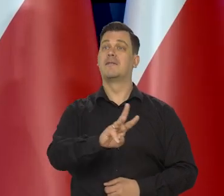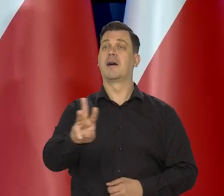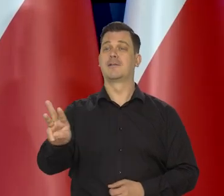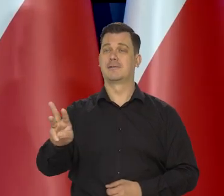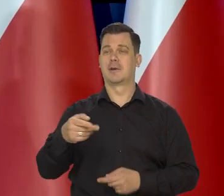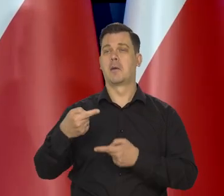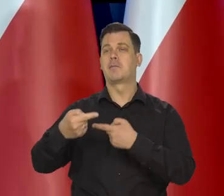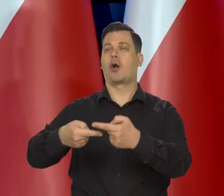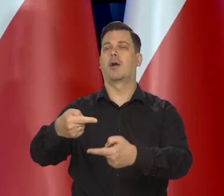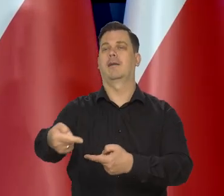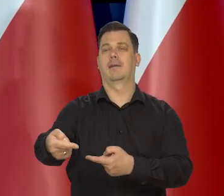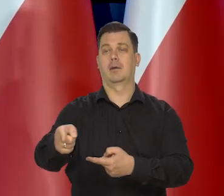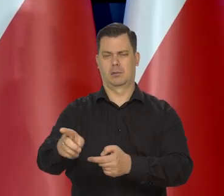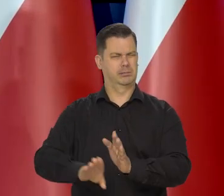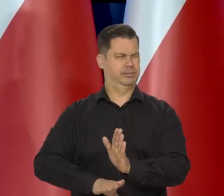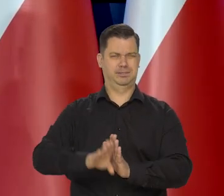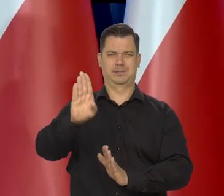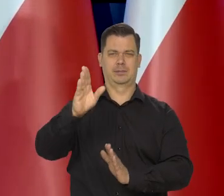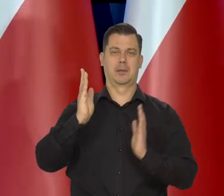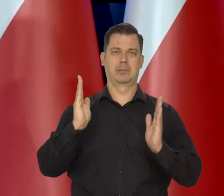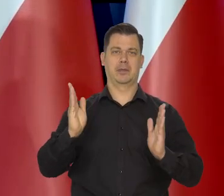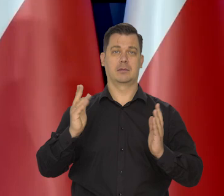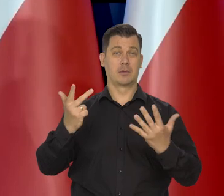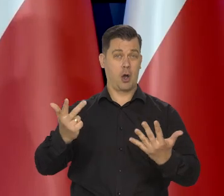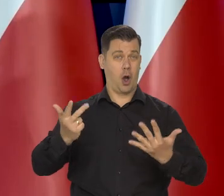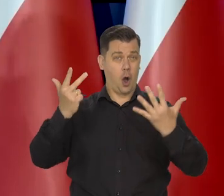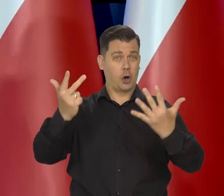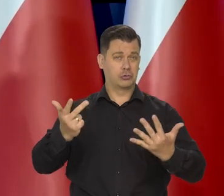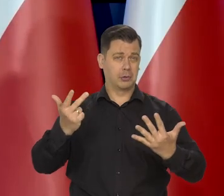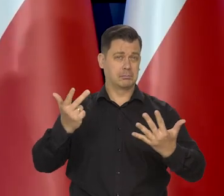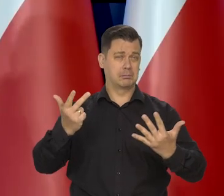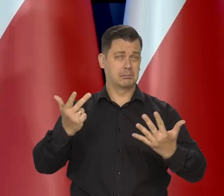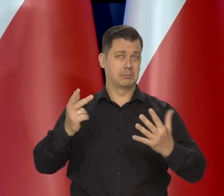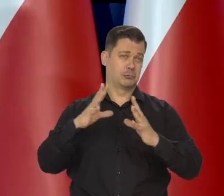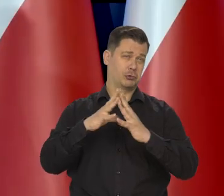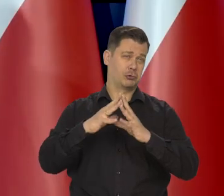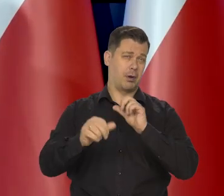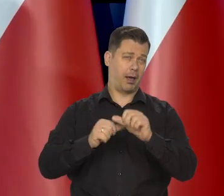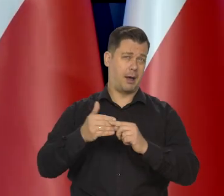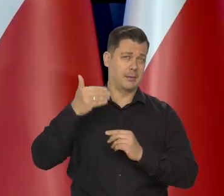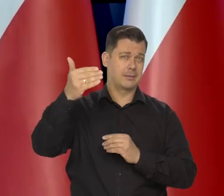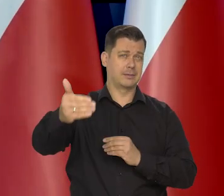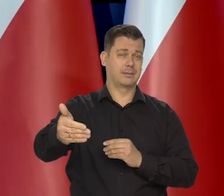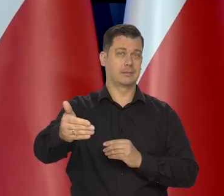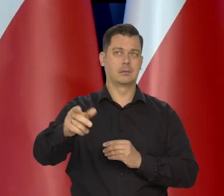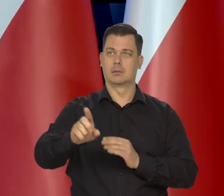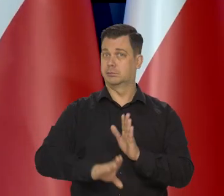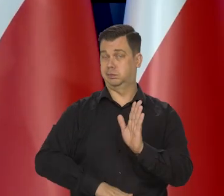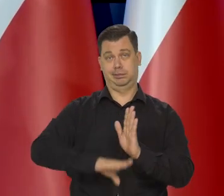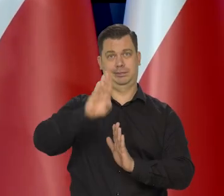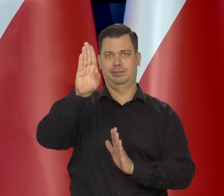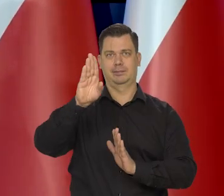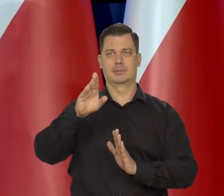ale dla waszego pokolenia no. To 8 lat czy 10 lat. No to ta dekada to może być radykalna zmiana.